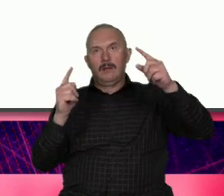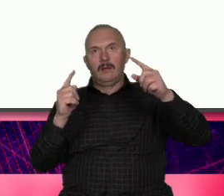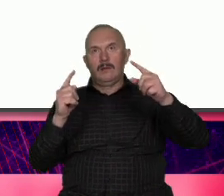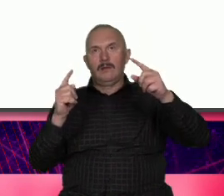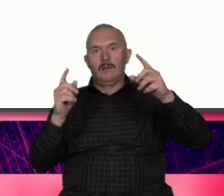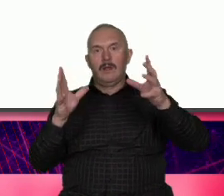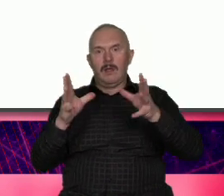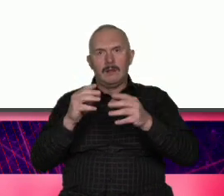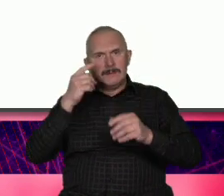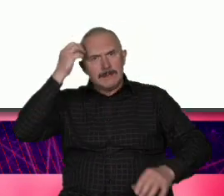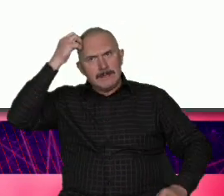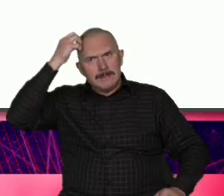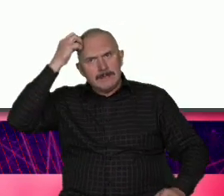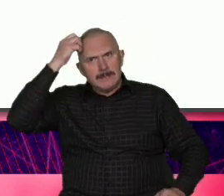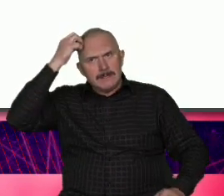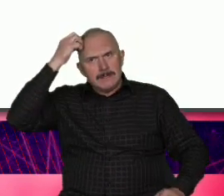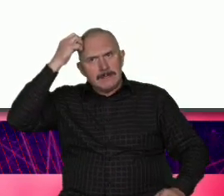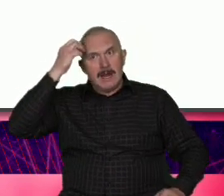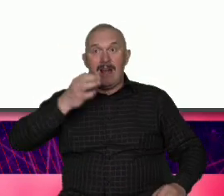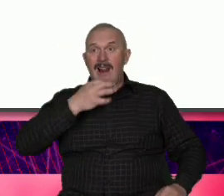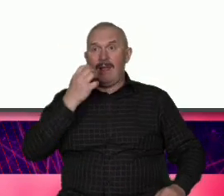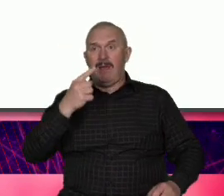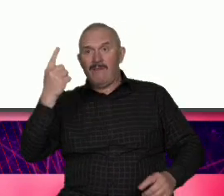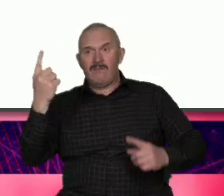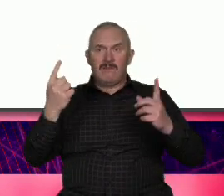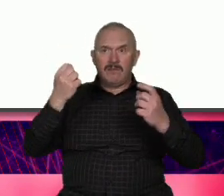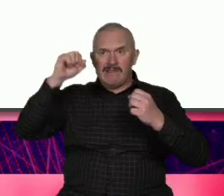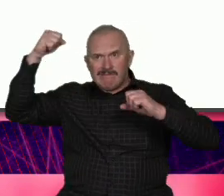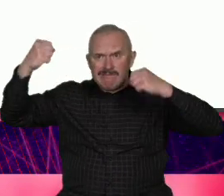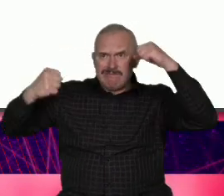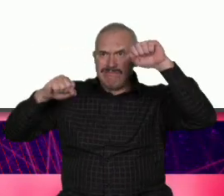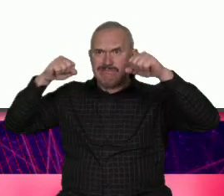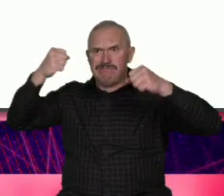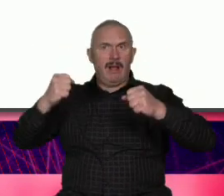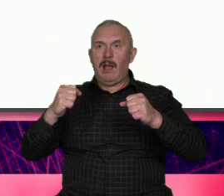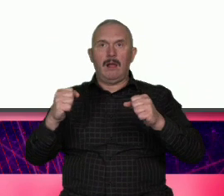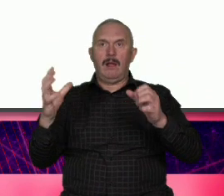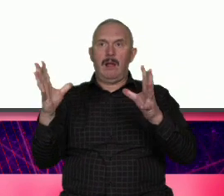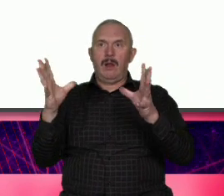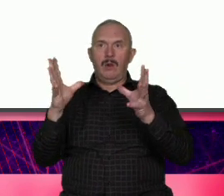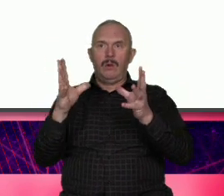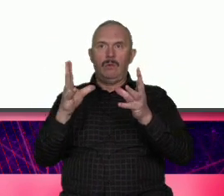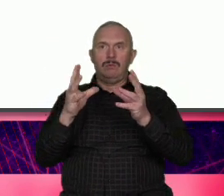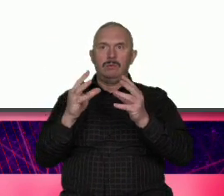że my chcemy mieć syntezę czyli trochę z tezy trochę z antytezy mo można to